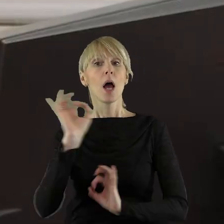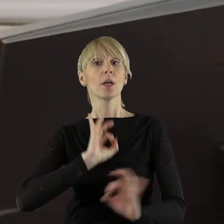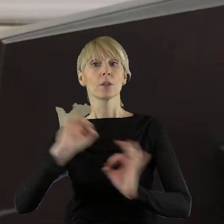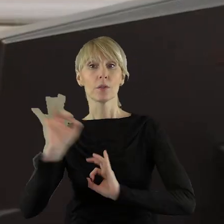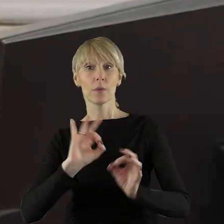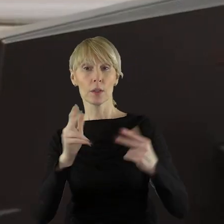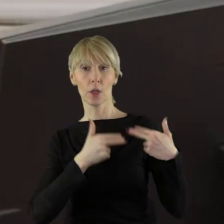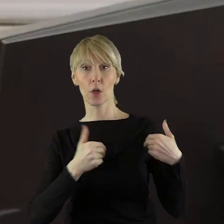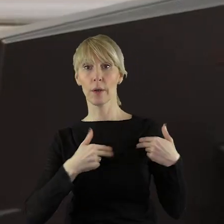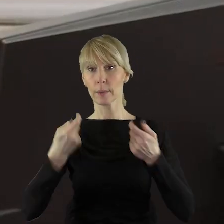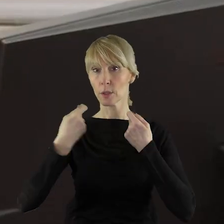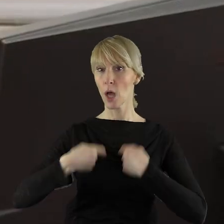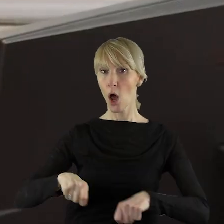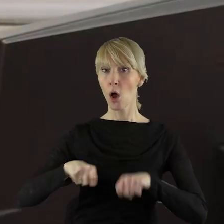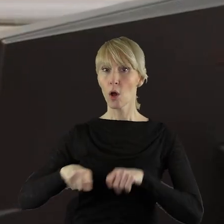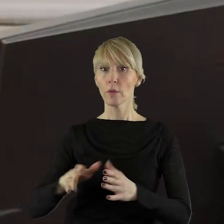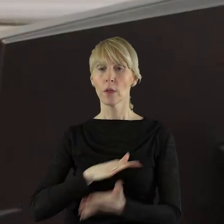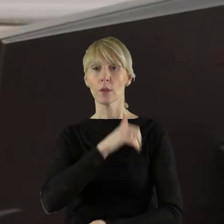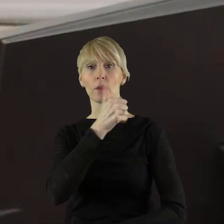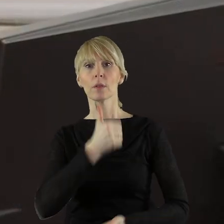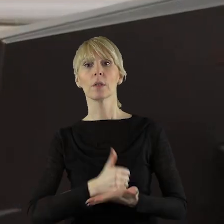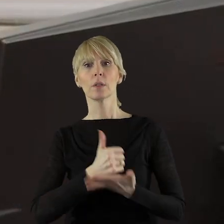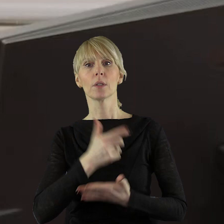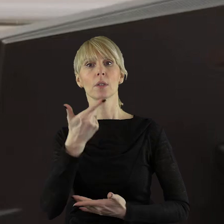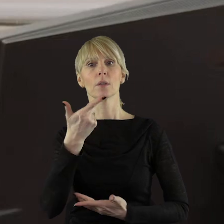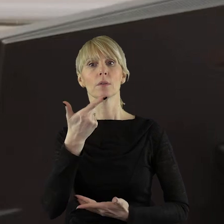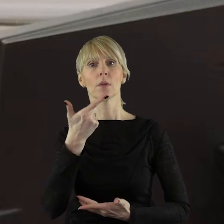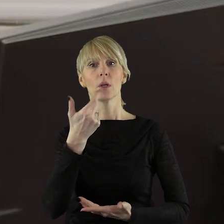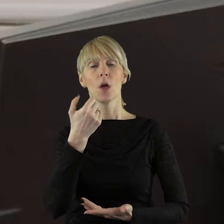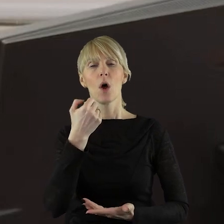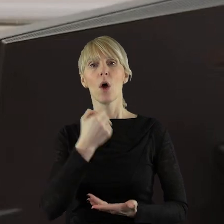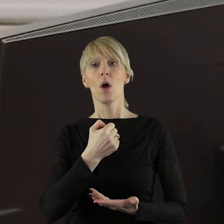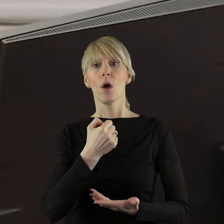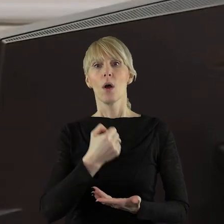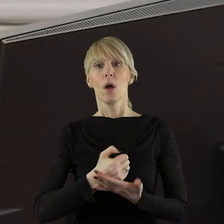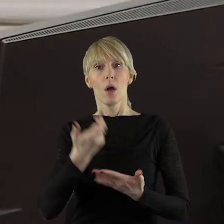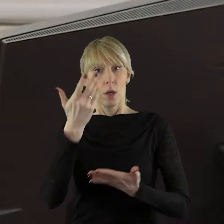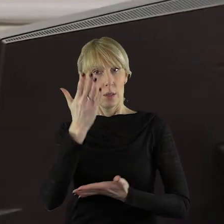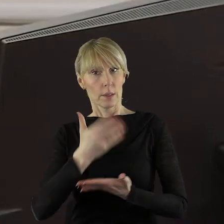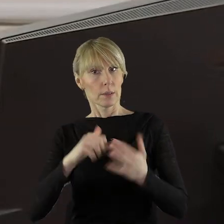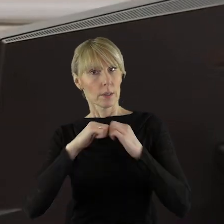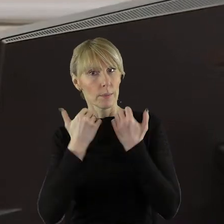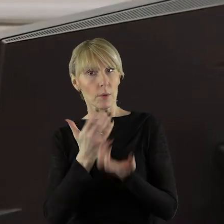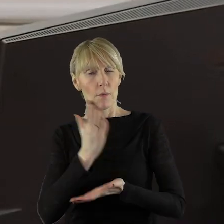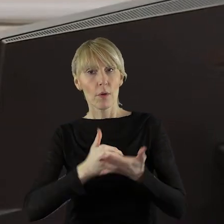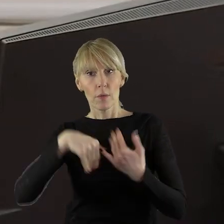że komisja rolnictwa w sprawie stanowiska Sejmiku Województwa Łódzkiego rozpatrzyła